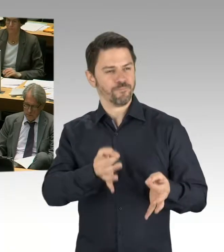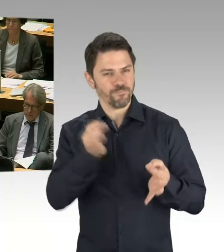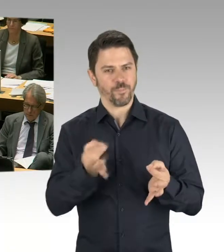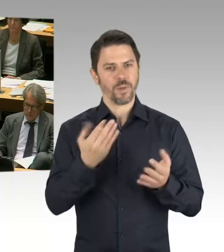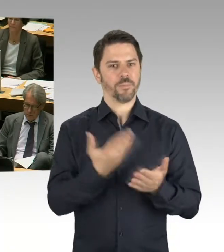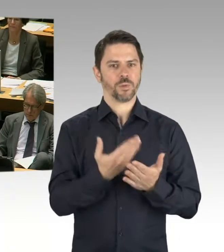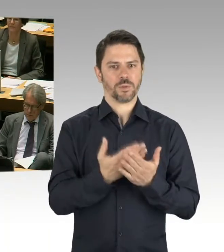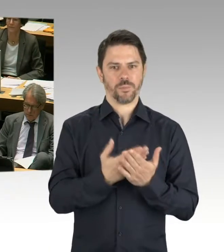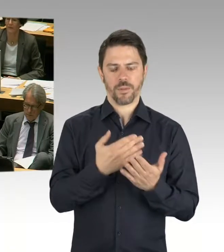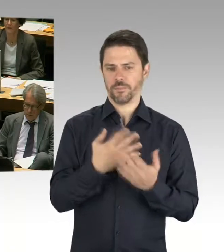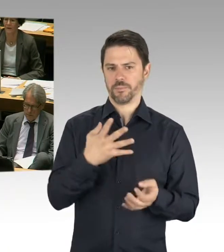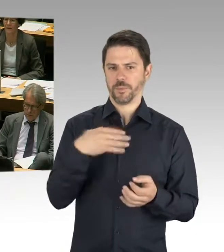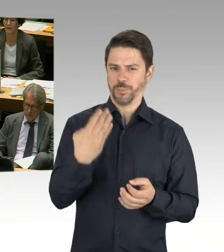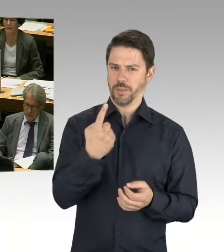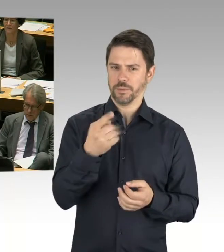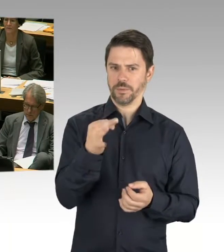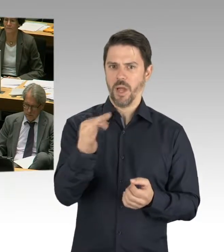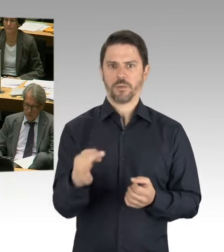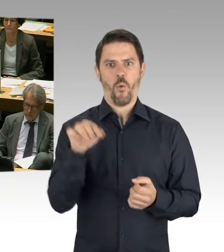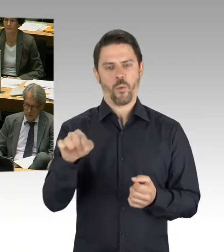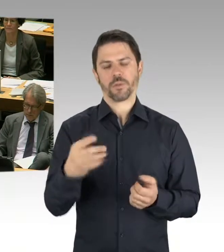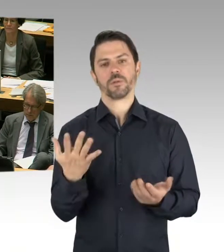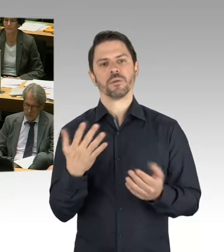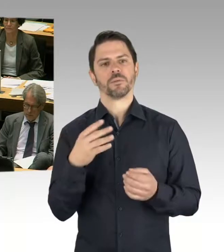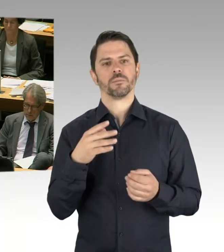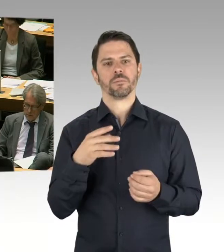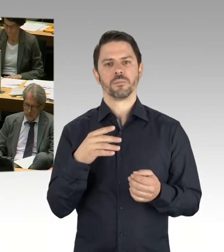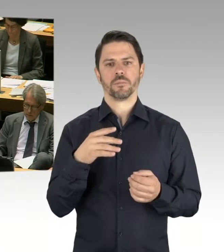Also, es geht auf der einen Seite um eine Zählweise, aber insgesamt, von den Kapazitäten her,